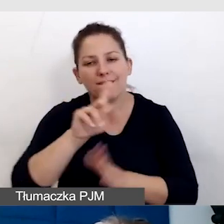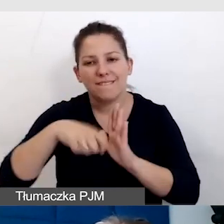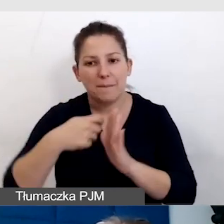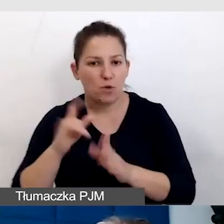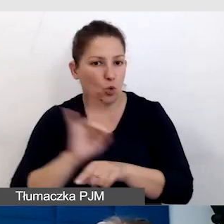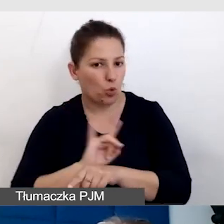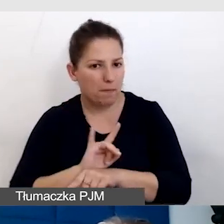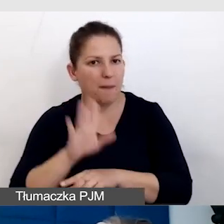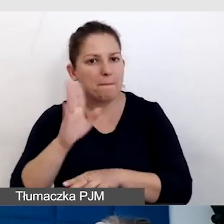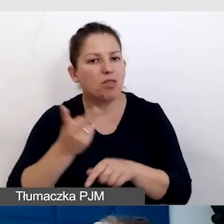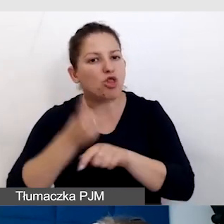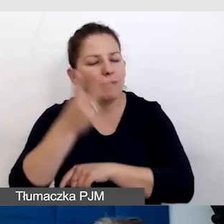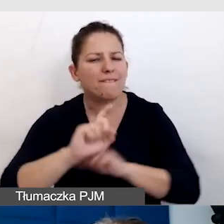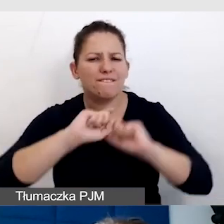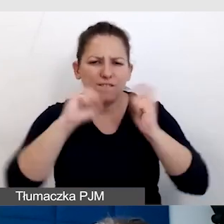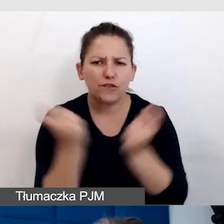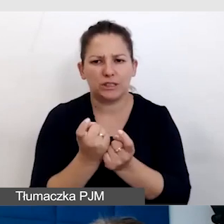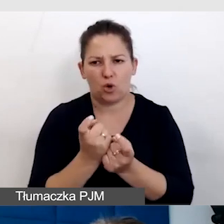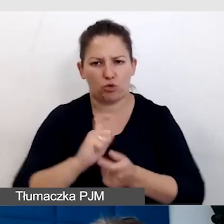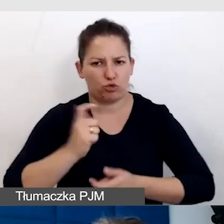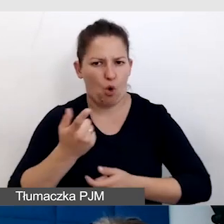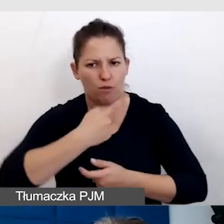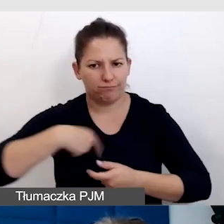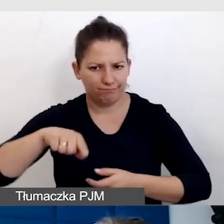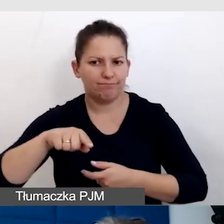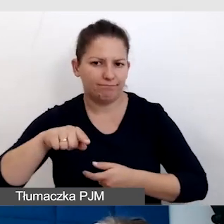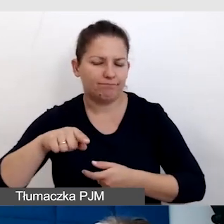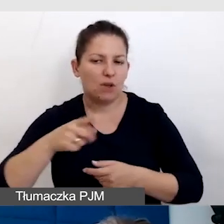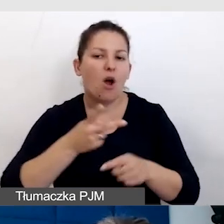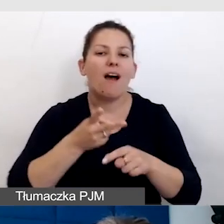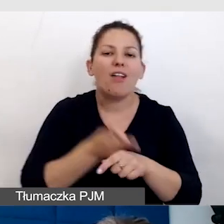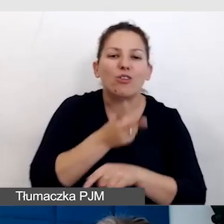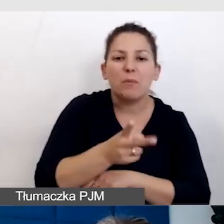miały dostęp do wszystkiego, do czego mają dostać osoby widzące.